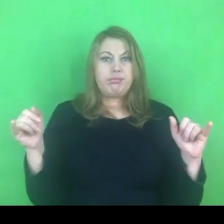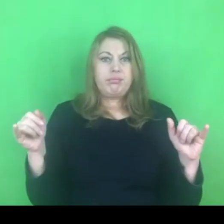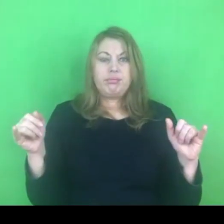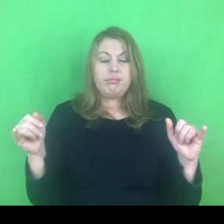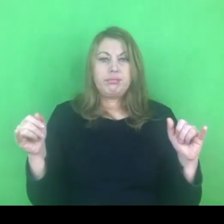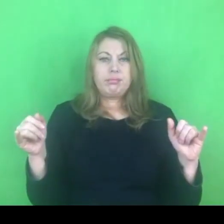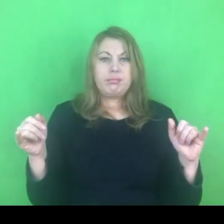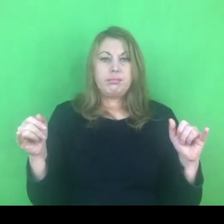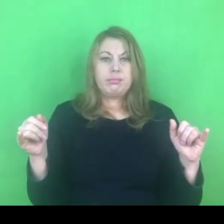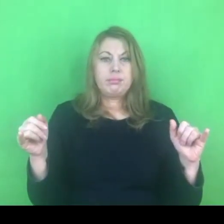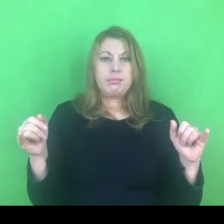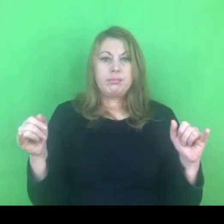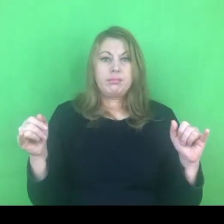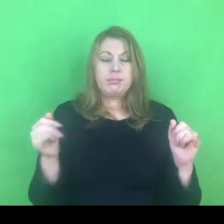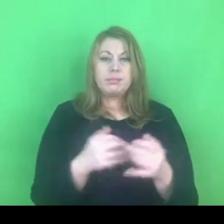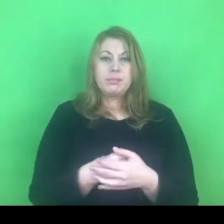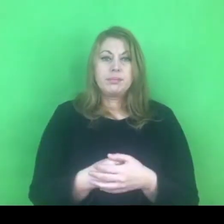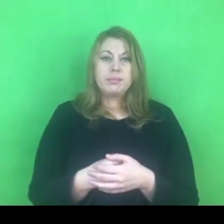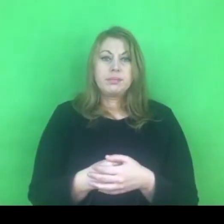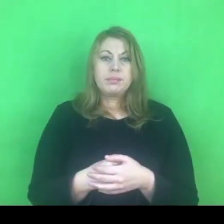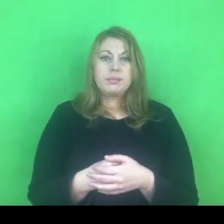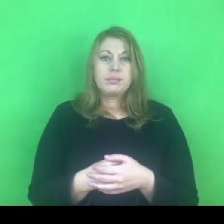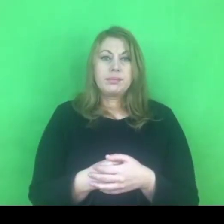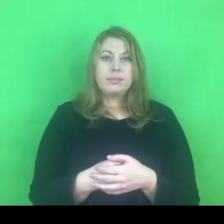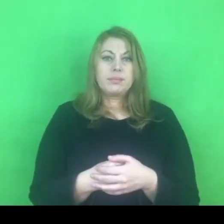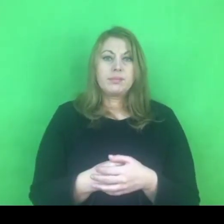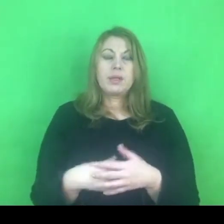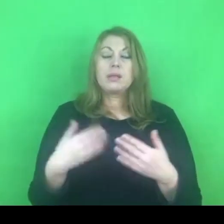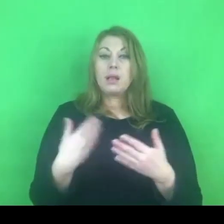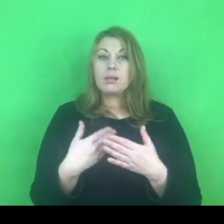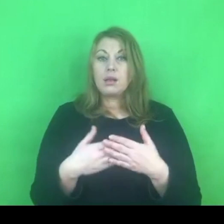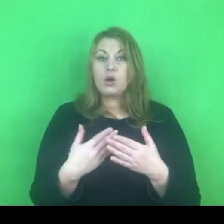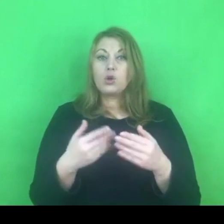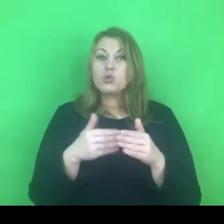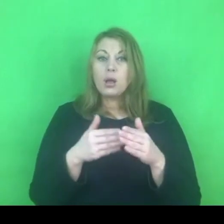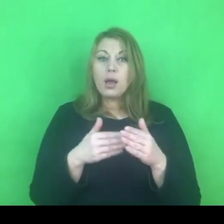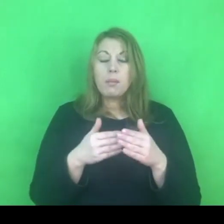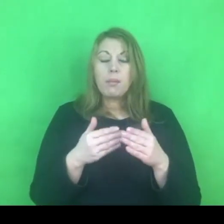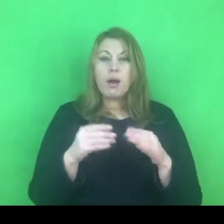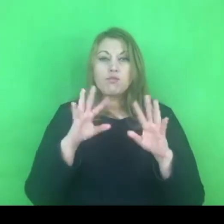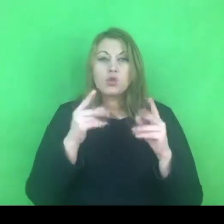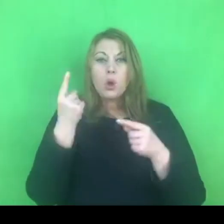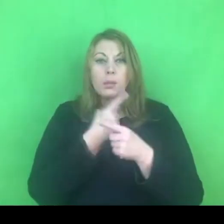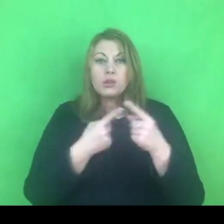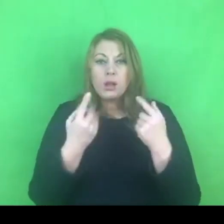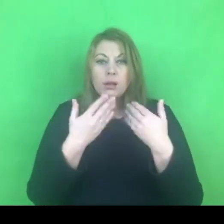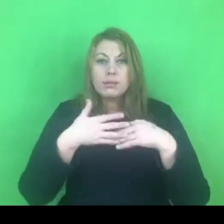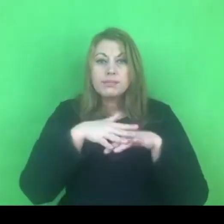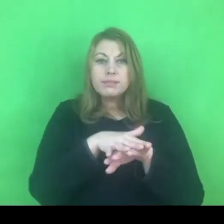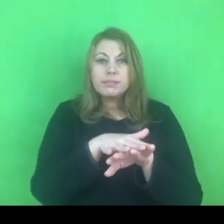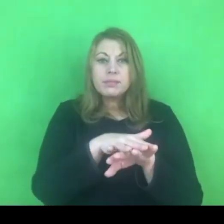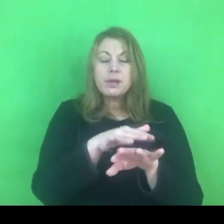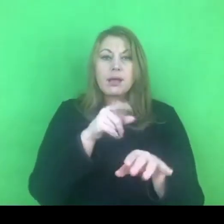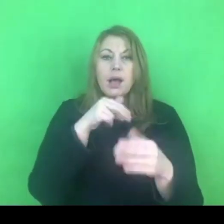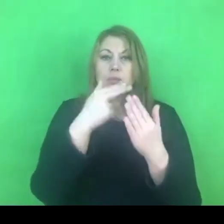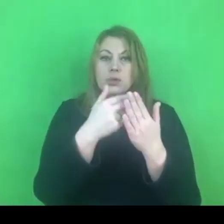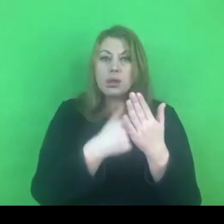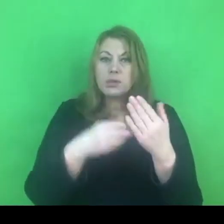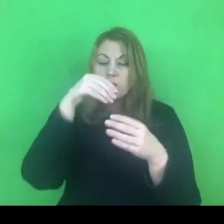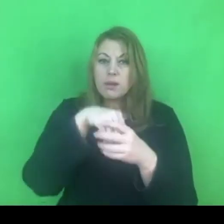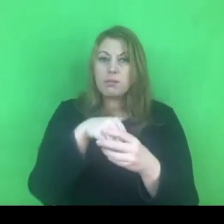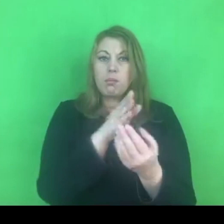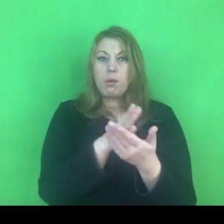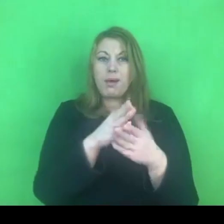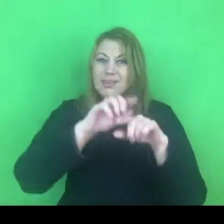Bo myślę, że ujednolicenie tego rozumienia jest kluczowe dla działania wielu struktur prawnych, ale też funkcjonowania wielu organizacji.